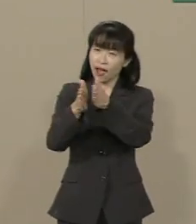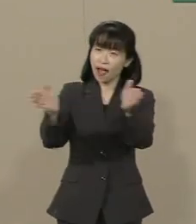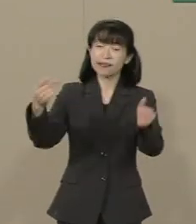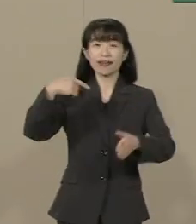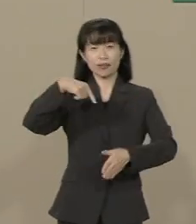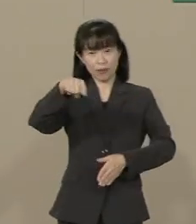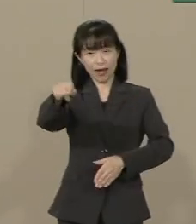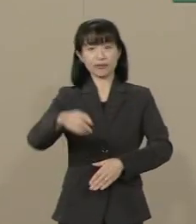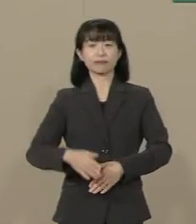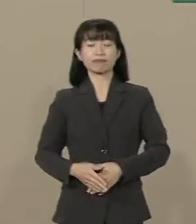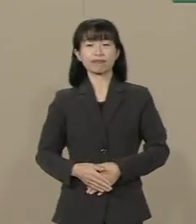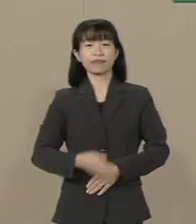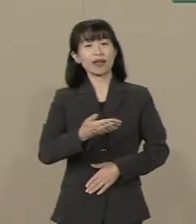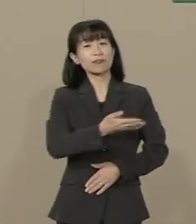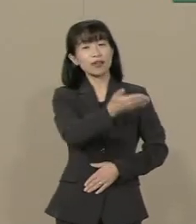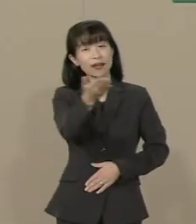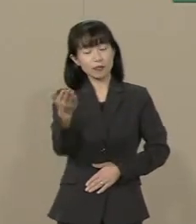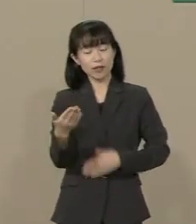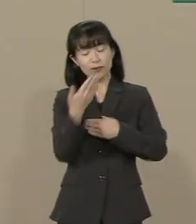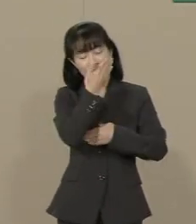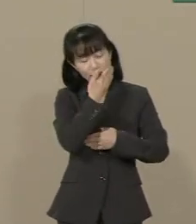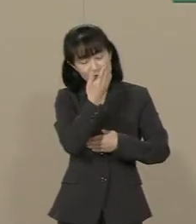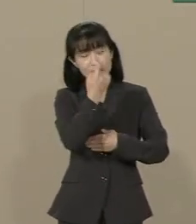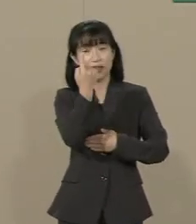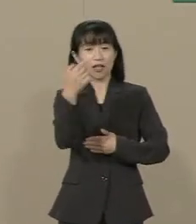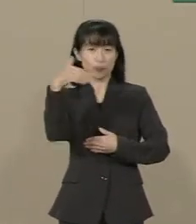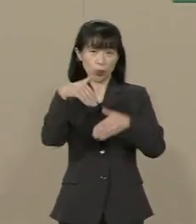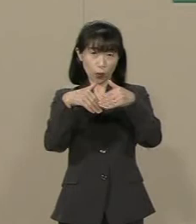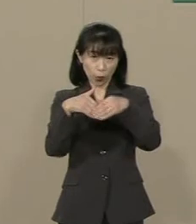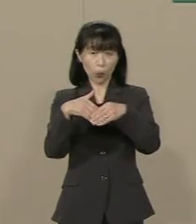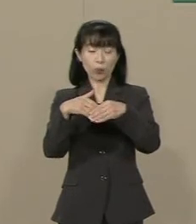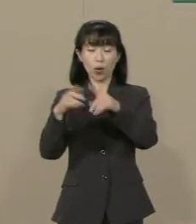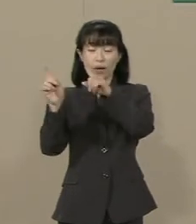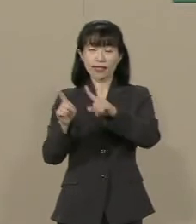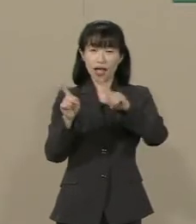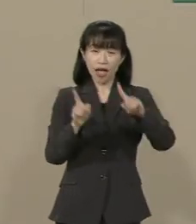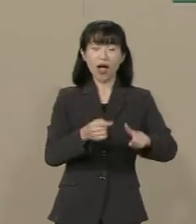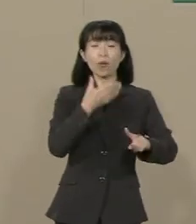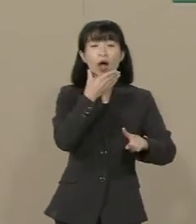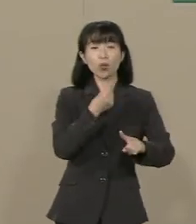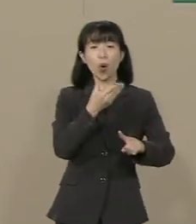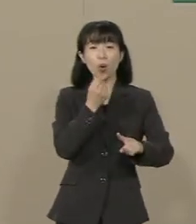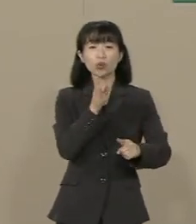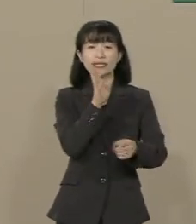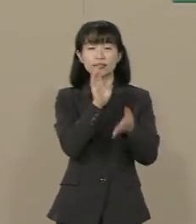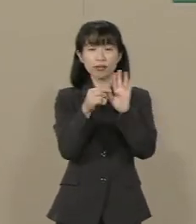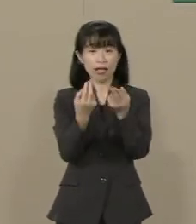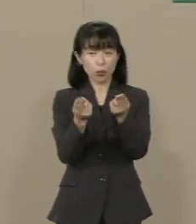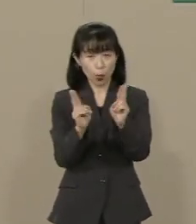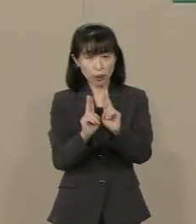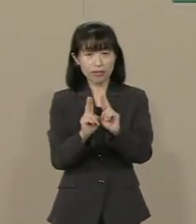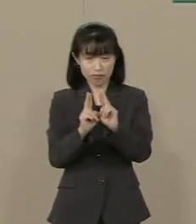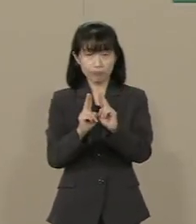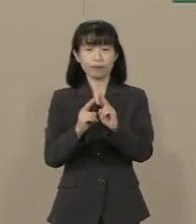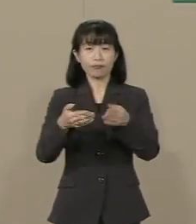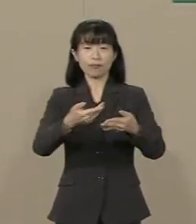皆様の大切な１票を どうか比例は幸福、 幸福実現党にお託しください